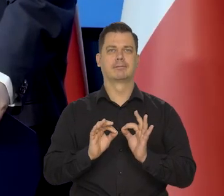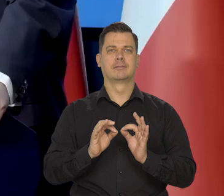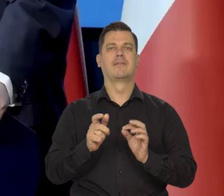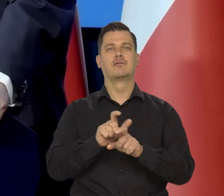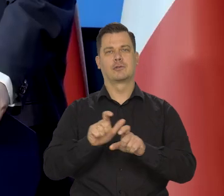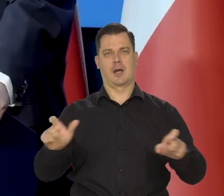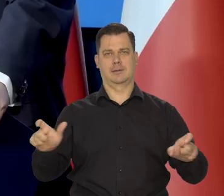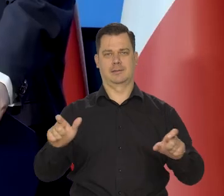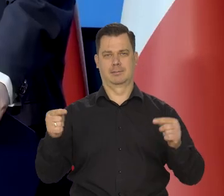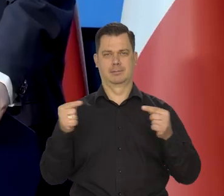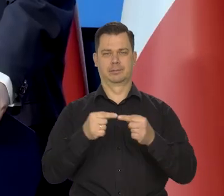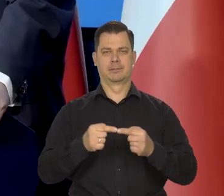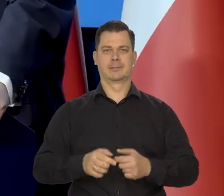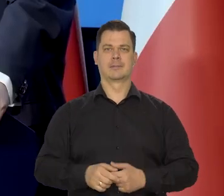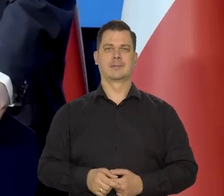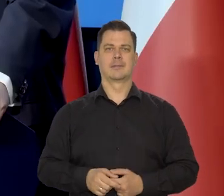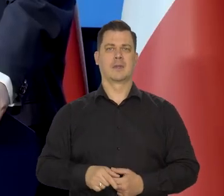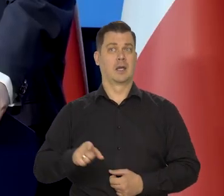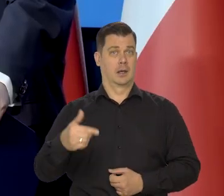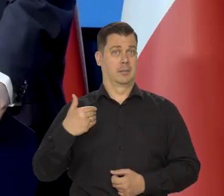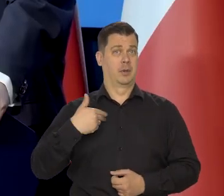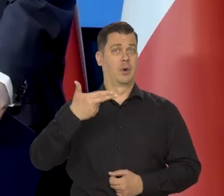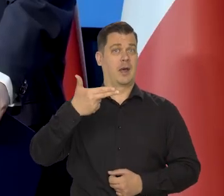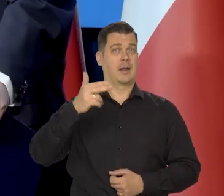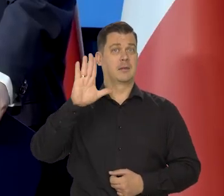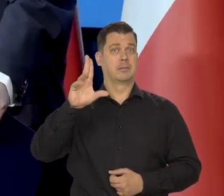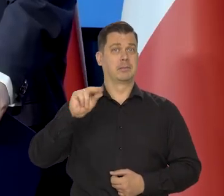Tak jak postępował Narodowy Bank Polski.